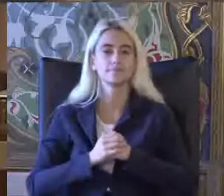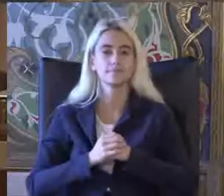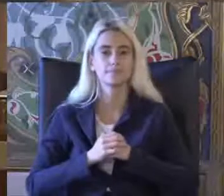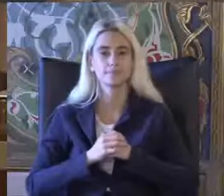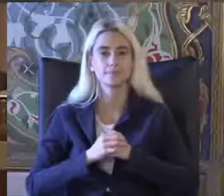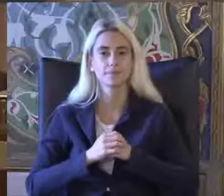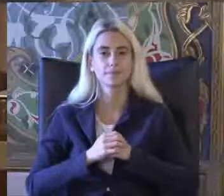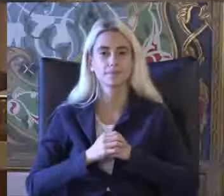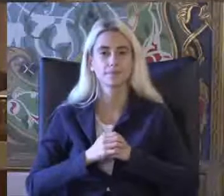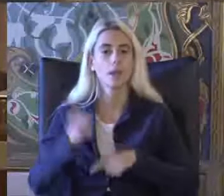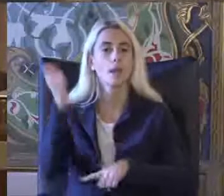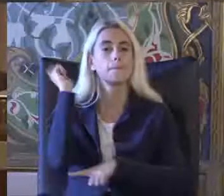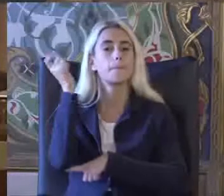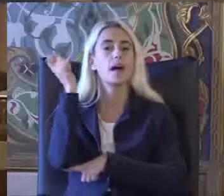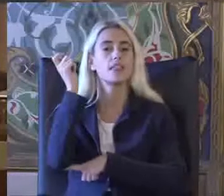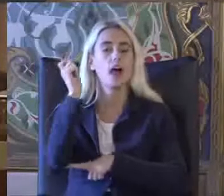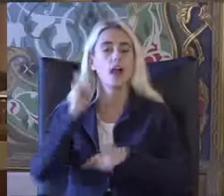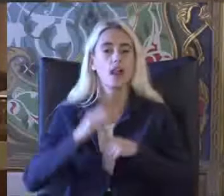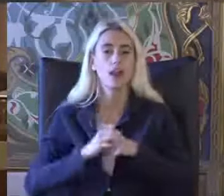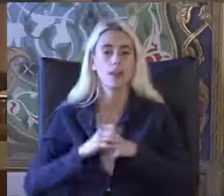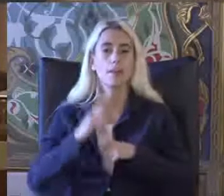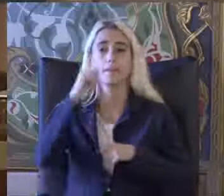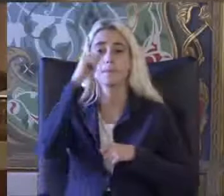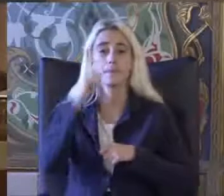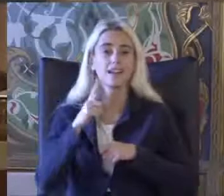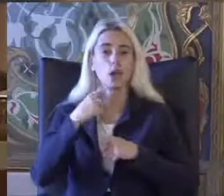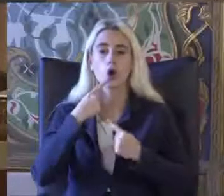Pan ilimizin Bir konuşmacısı